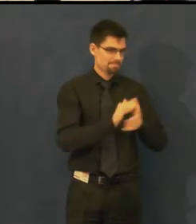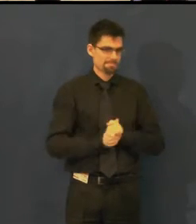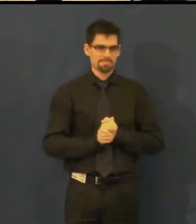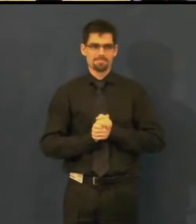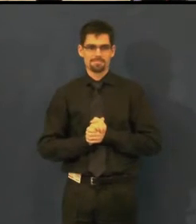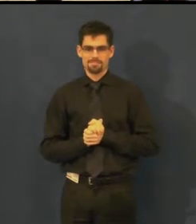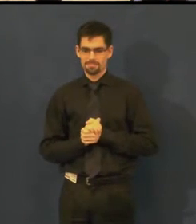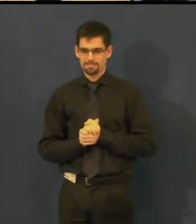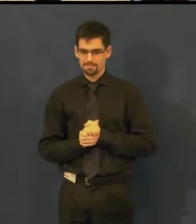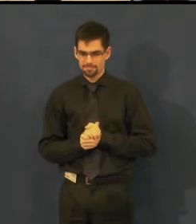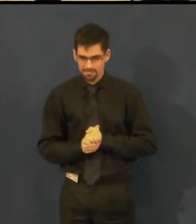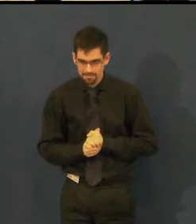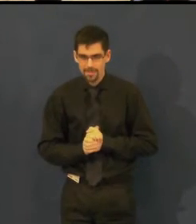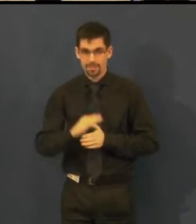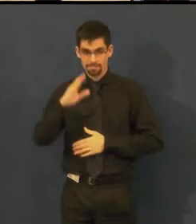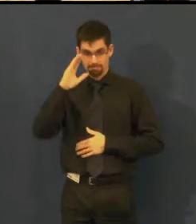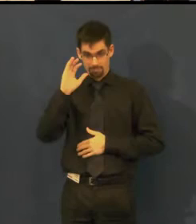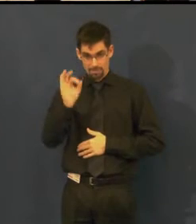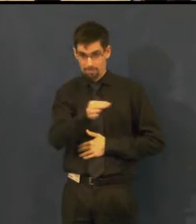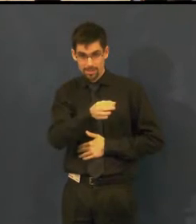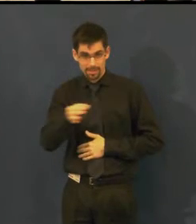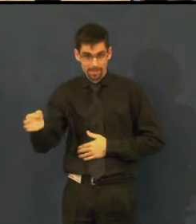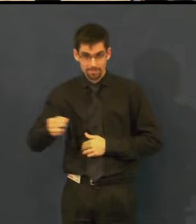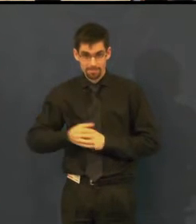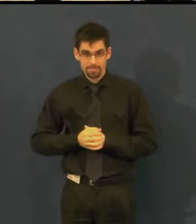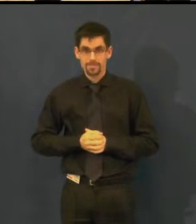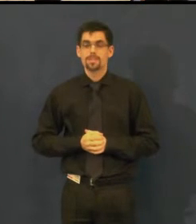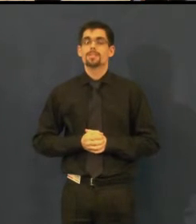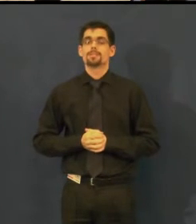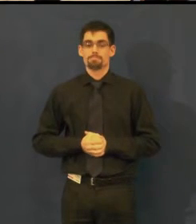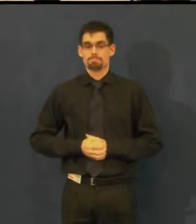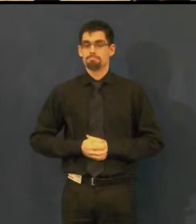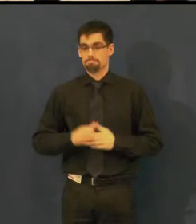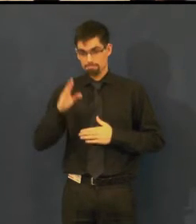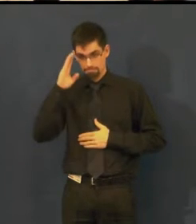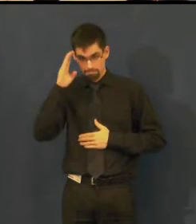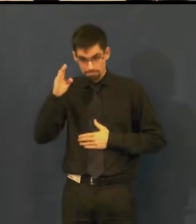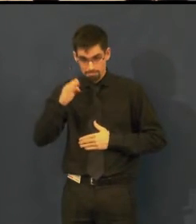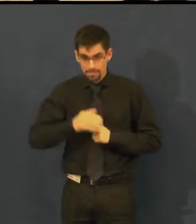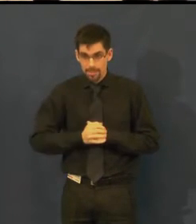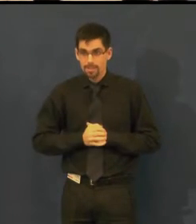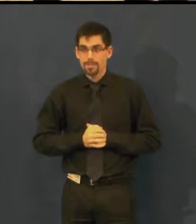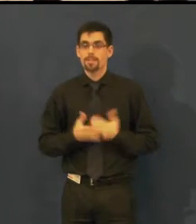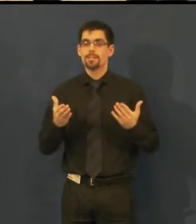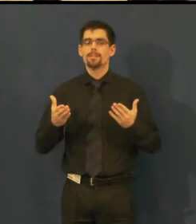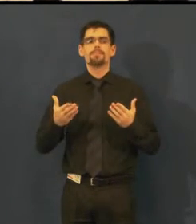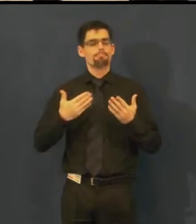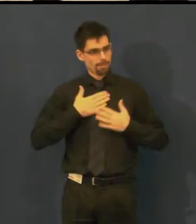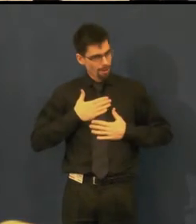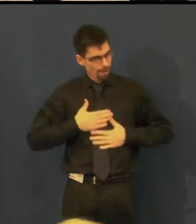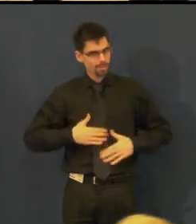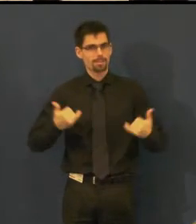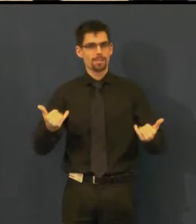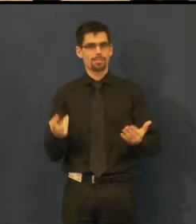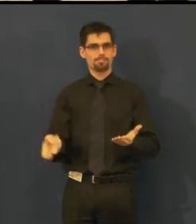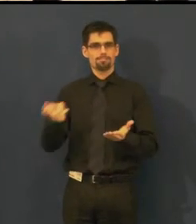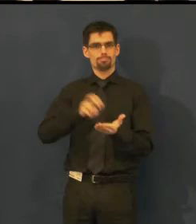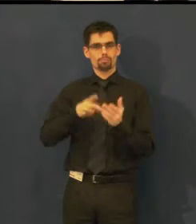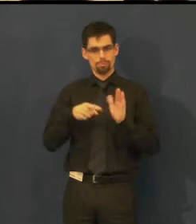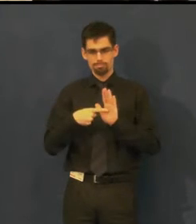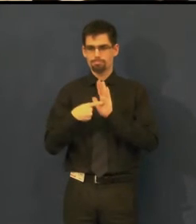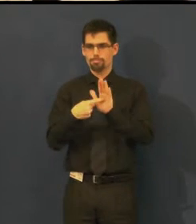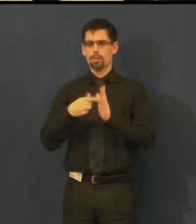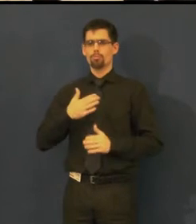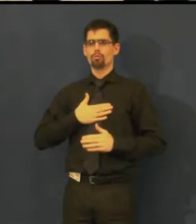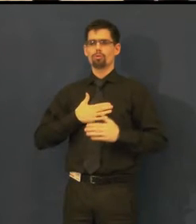Dobrý den, velmi si vážíme příležitosti prezentovat Švandovo divadlo